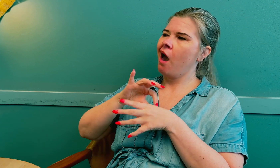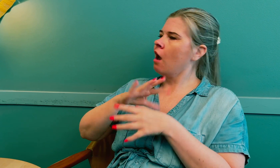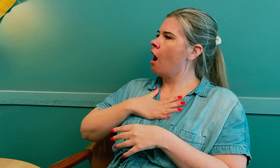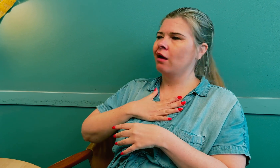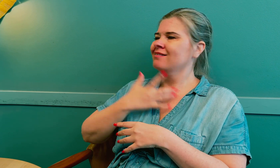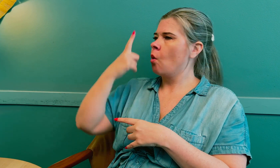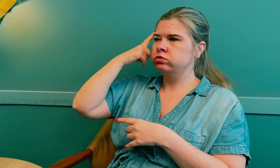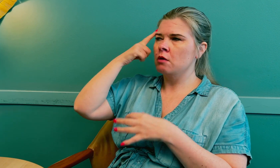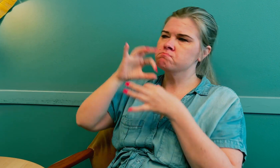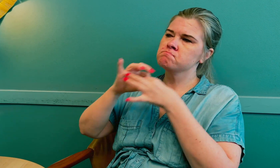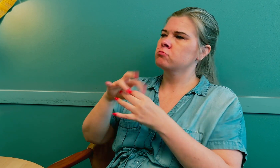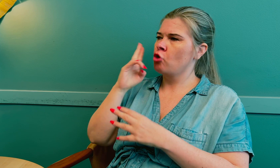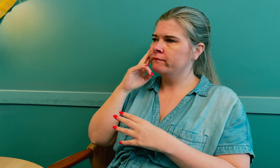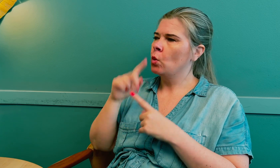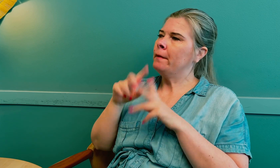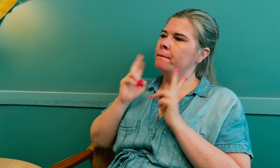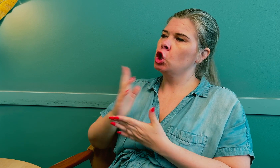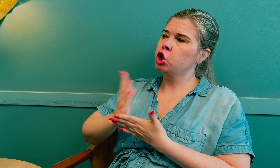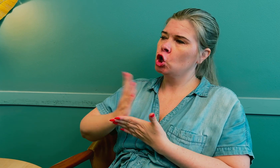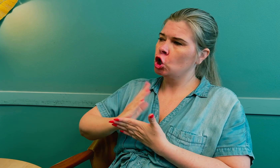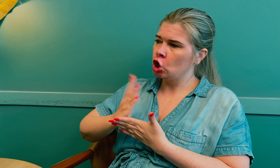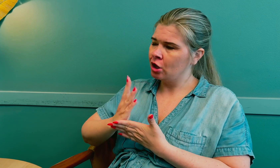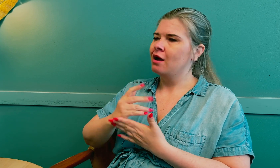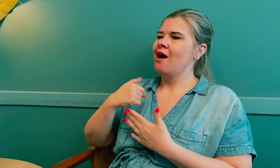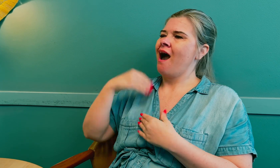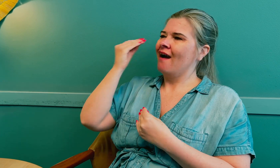Legen hadde ikke kunnskap om døve og bruk av tolk.